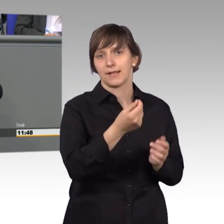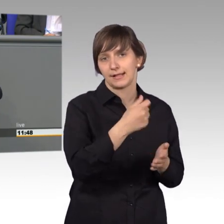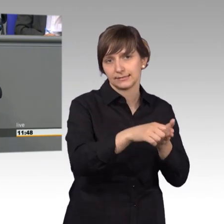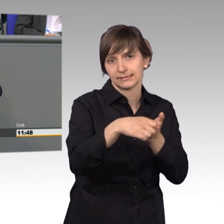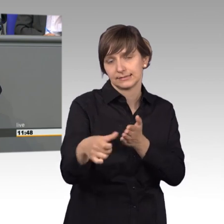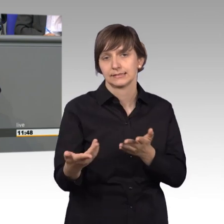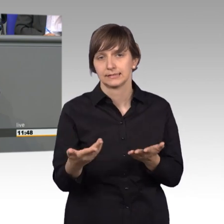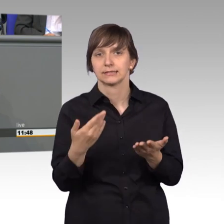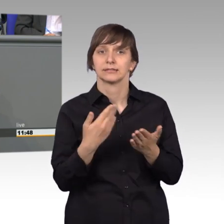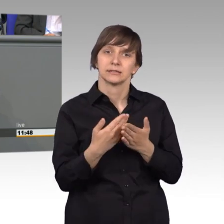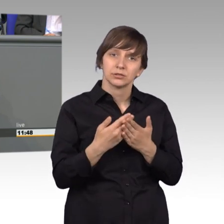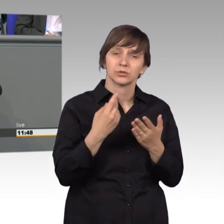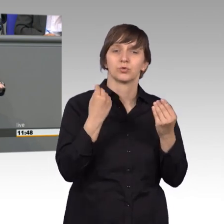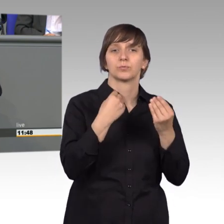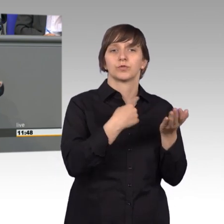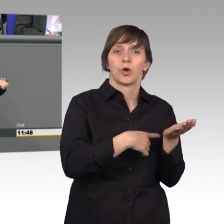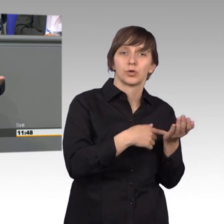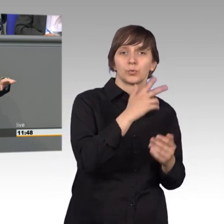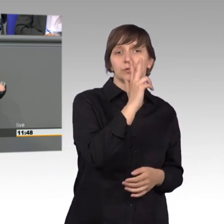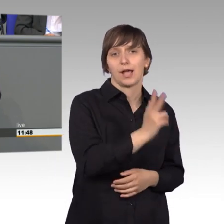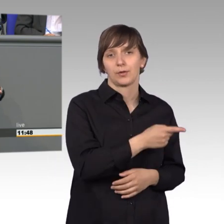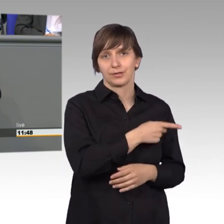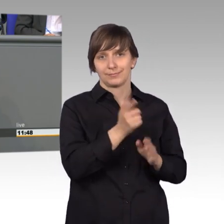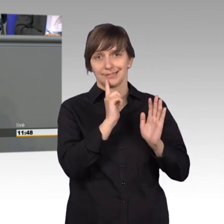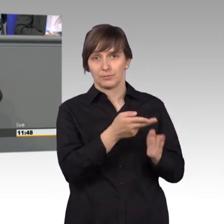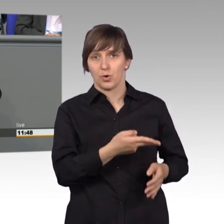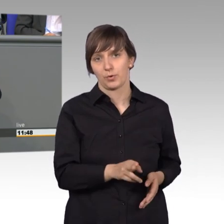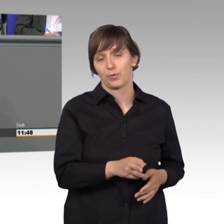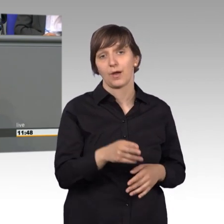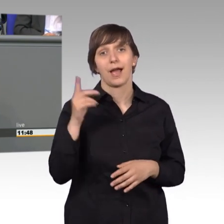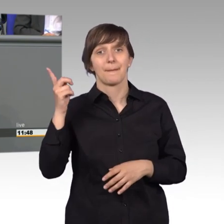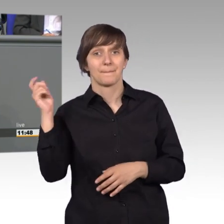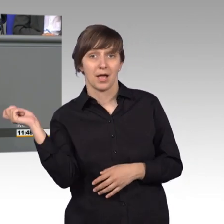sind so zwischen dreihundert und siebenhundert Euro für Abmahnungen schon unterwegs und werden schon gemacht.